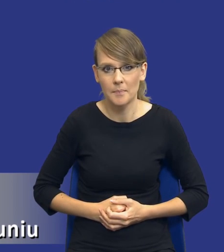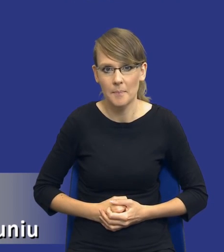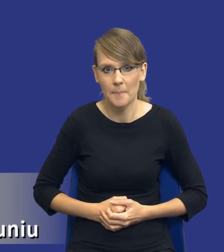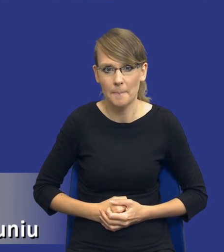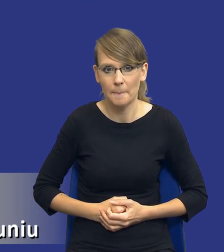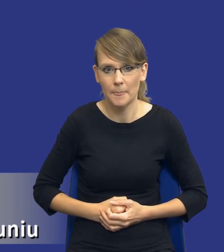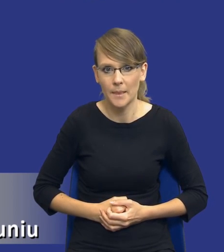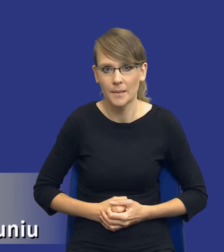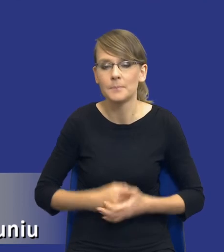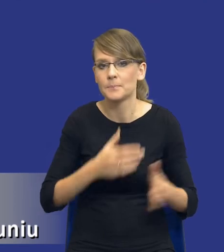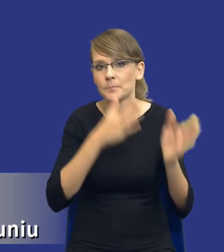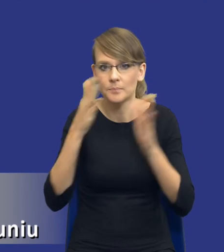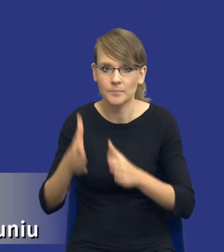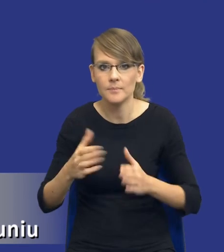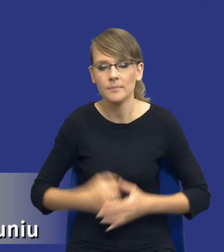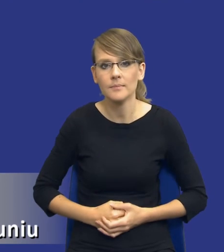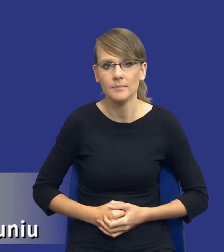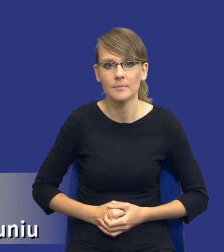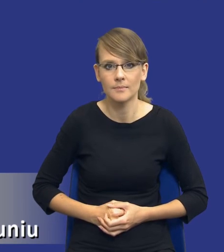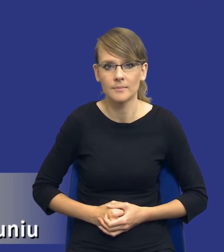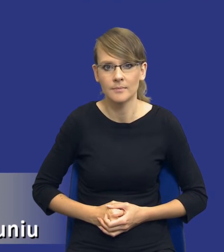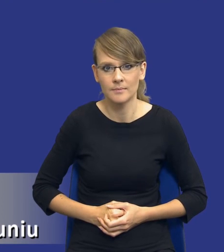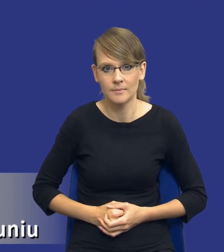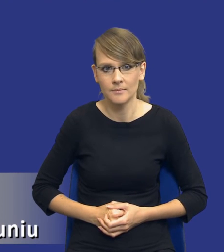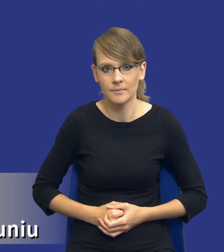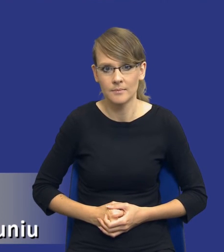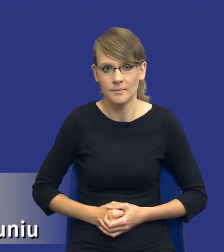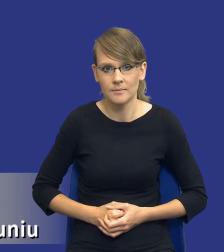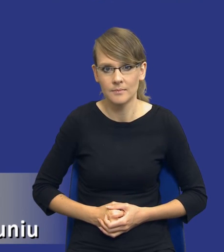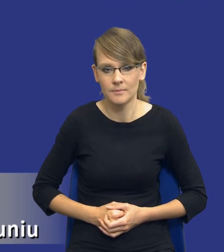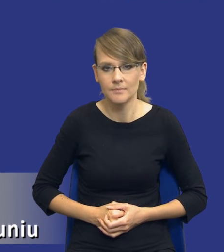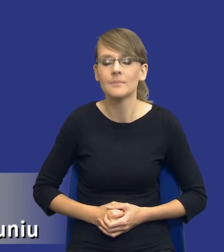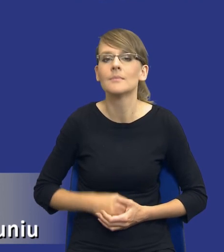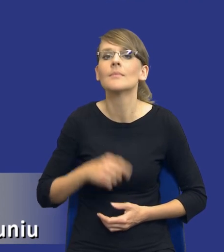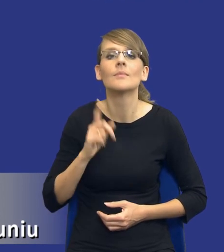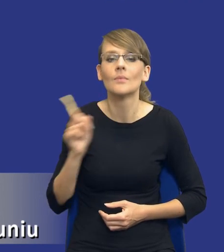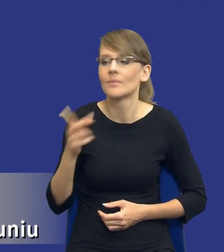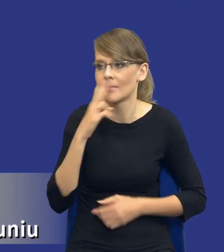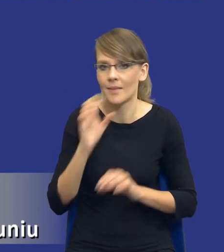mógł poprosić o zmianę na kolejny slajd, bo to jest to co jest najważniejsze.